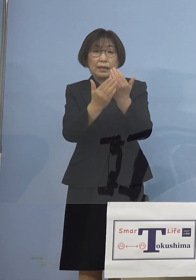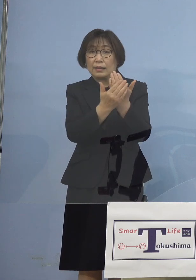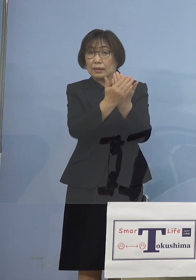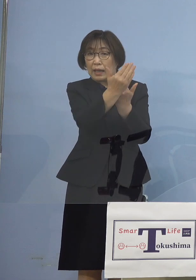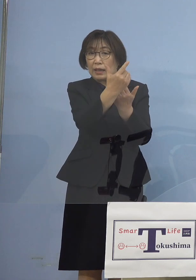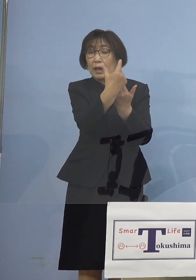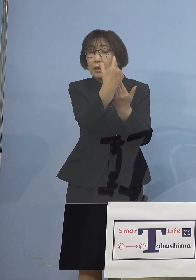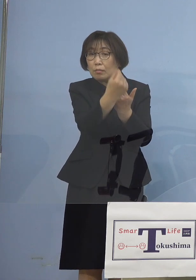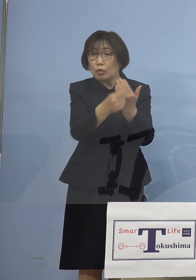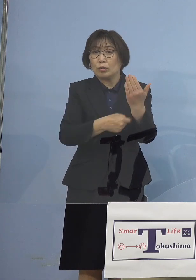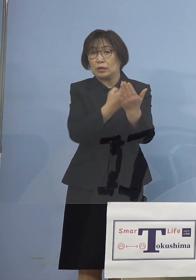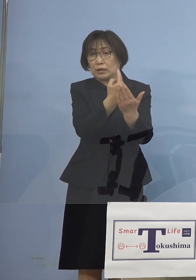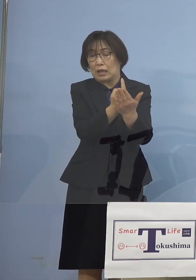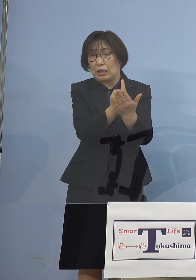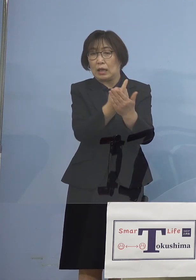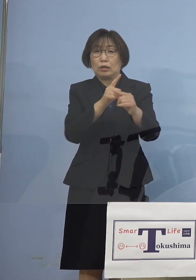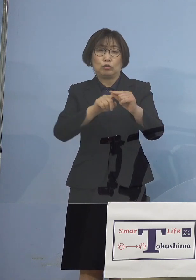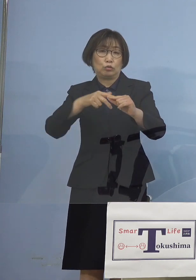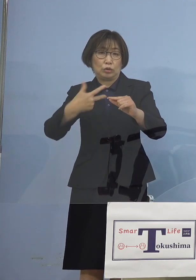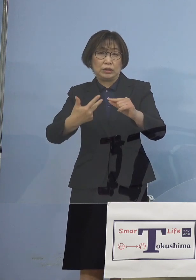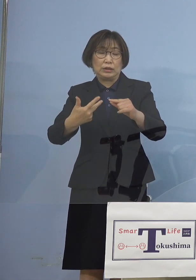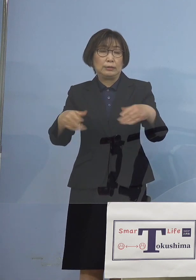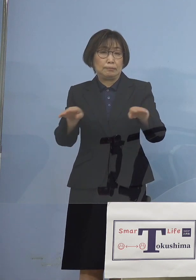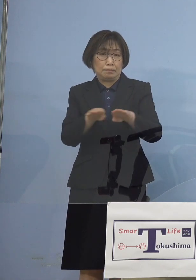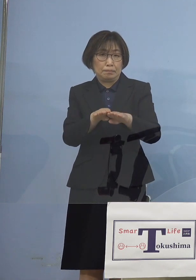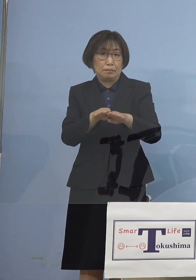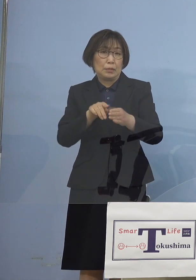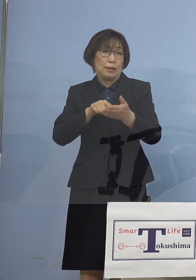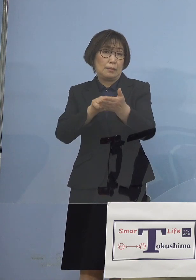中止要請をさせていただきました こうした結果